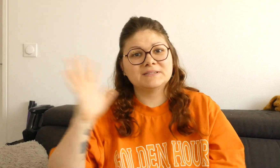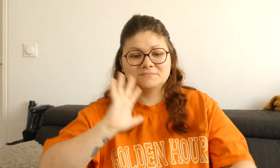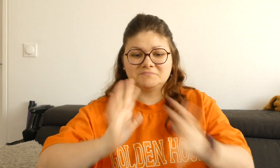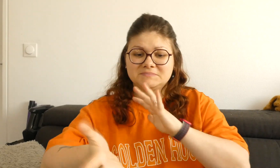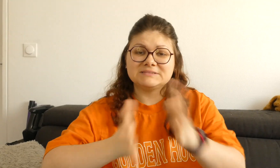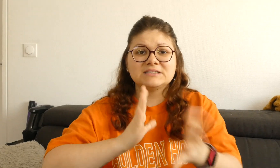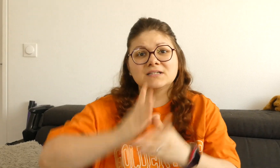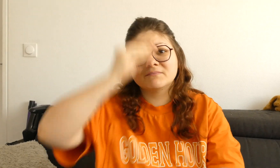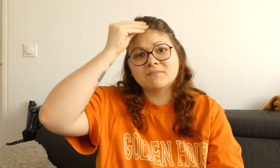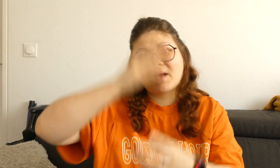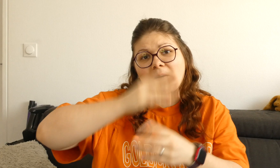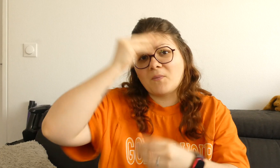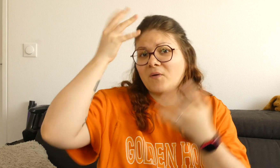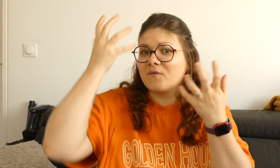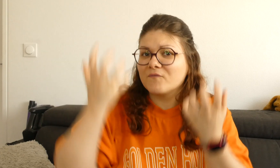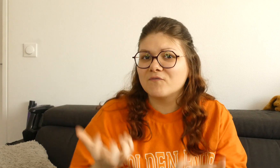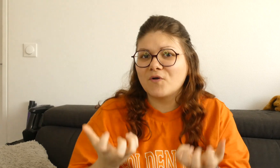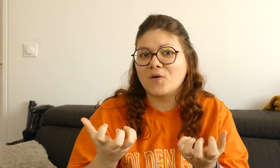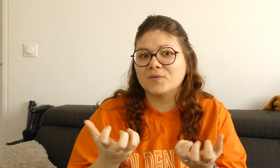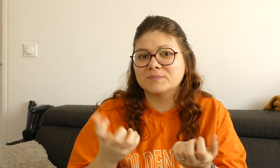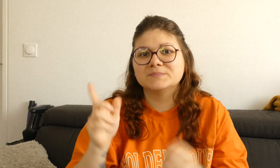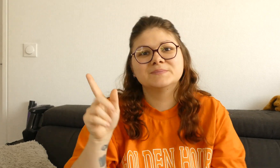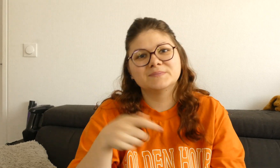Et si vous voulez apprendre la langue des signes bien sûr